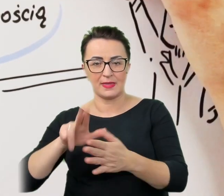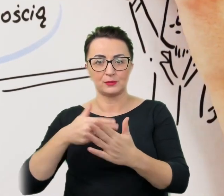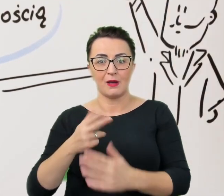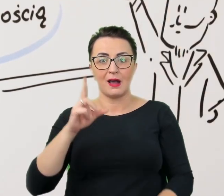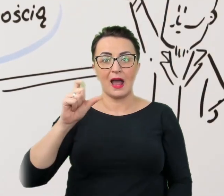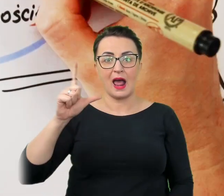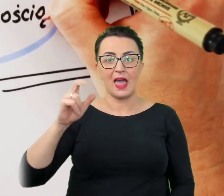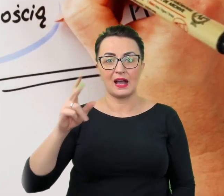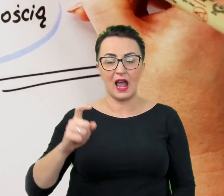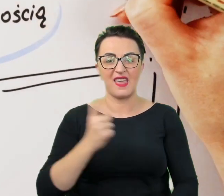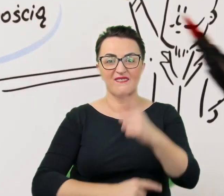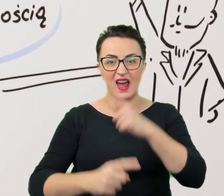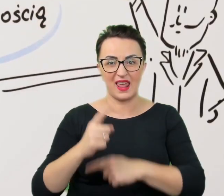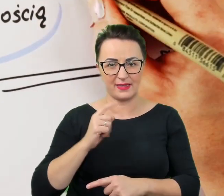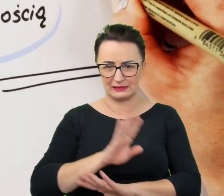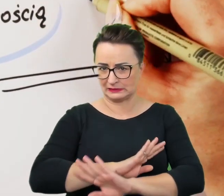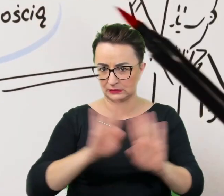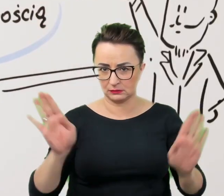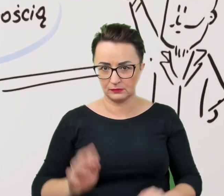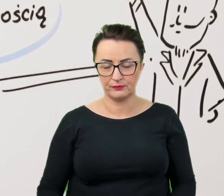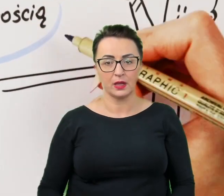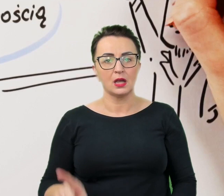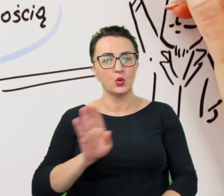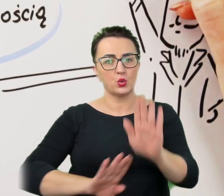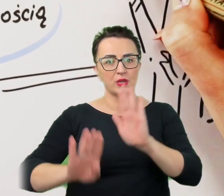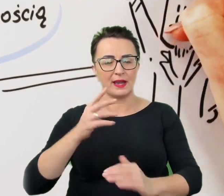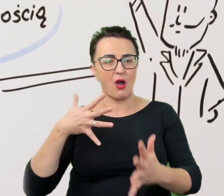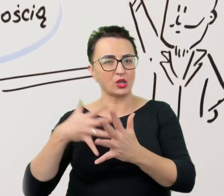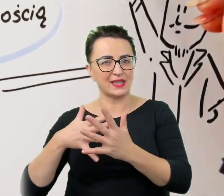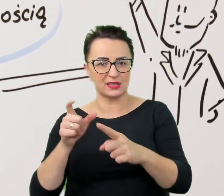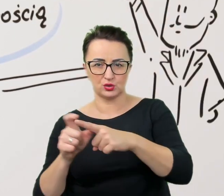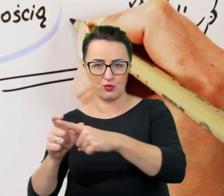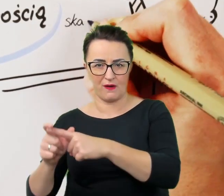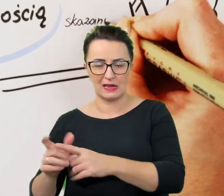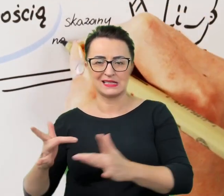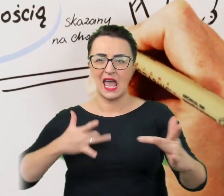Unika się również oceniających sformułowań "cierpiący na..." czy "chory na..."